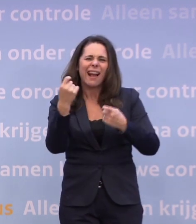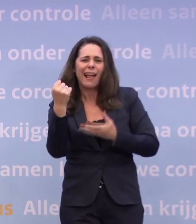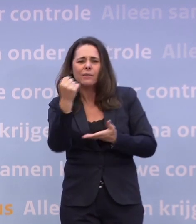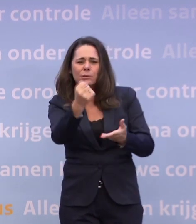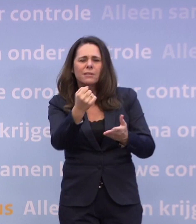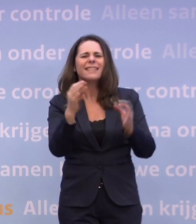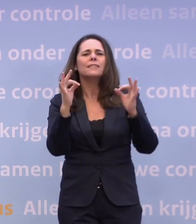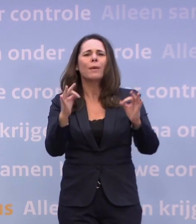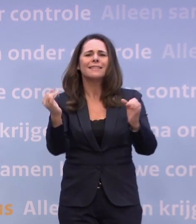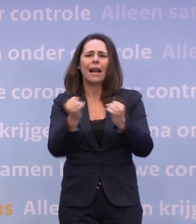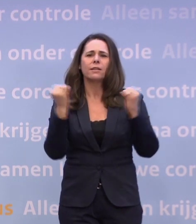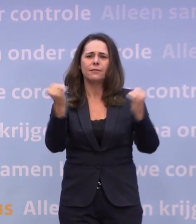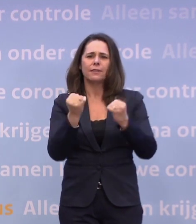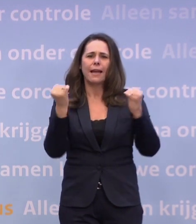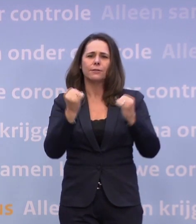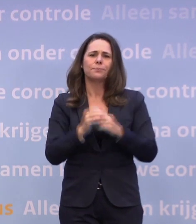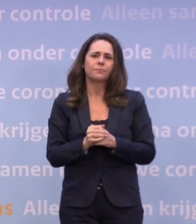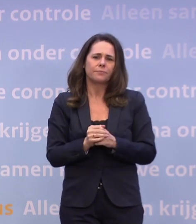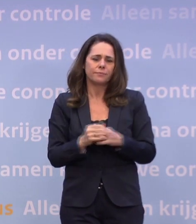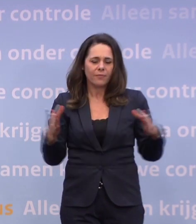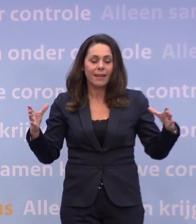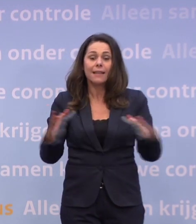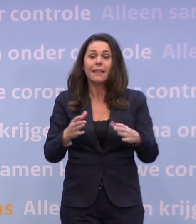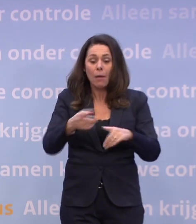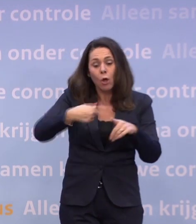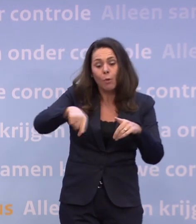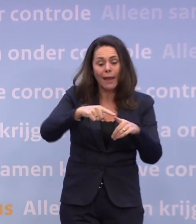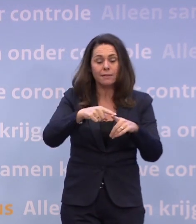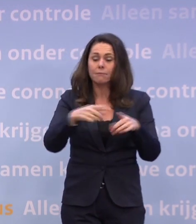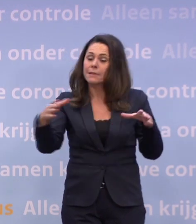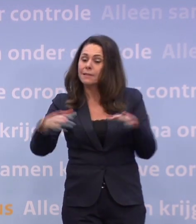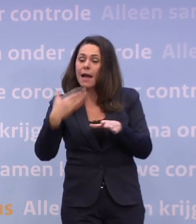Dat doen we samen met de gemeenten en vooral samen met de jongeren zelf.